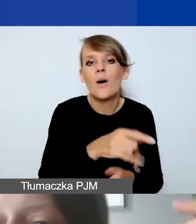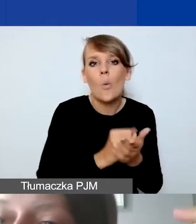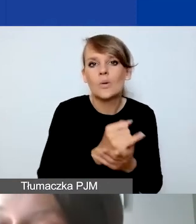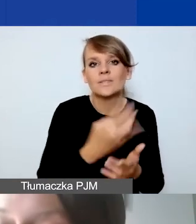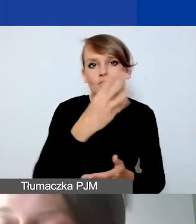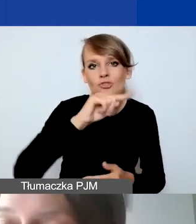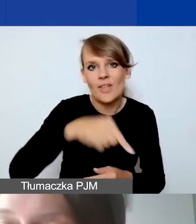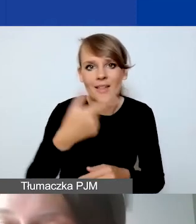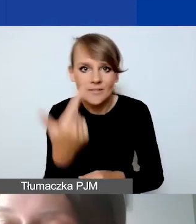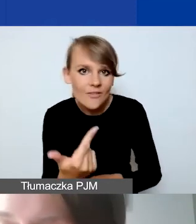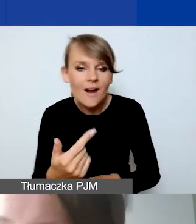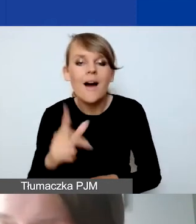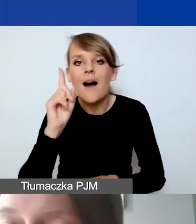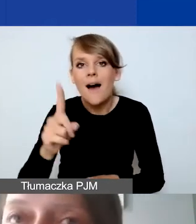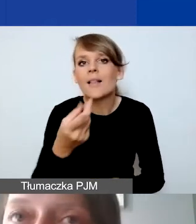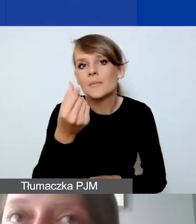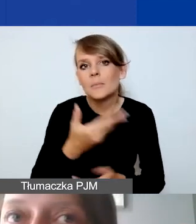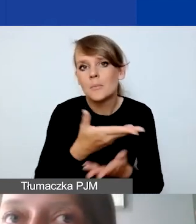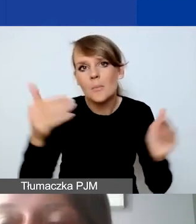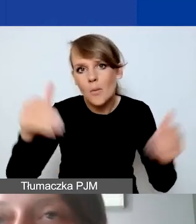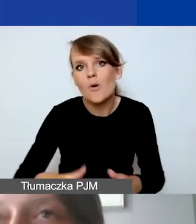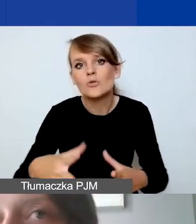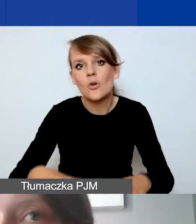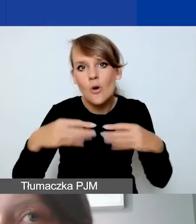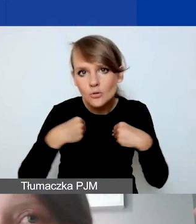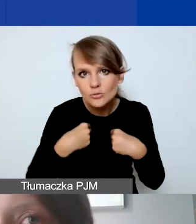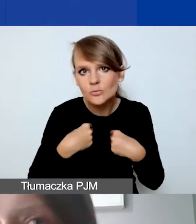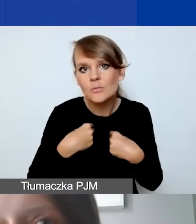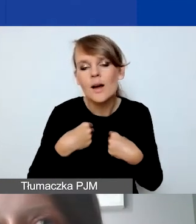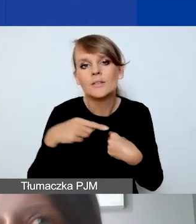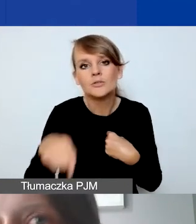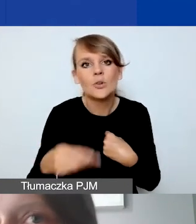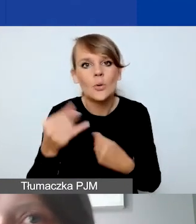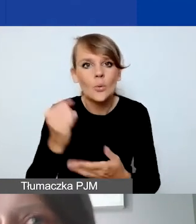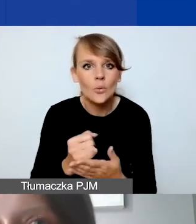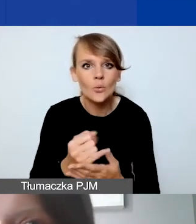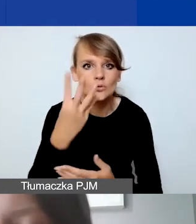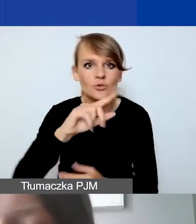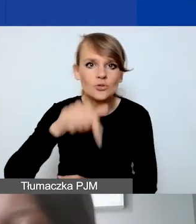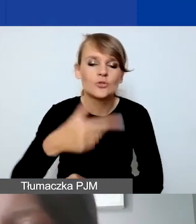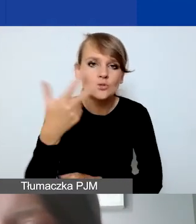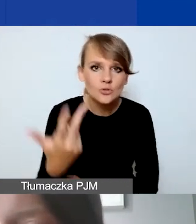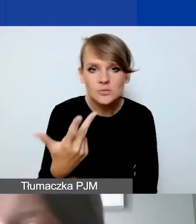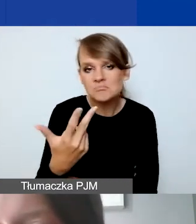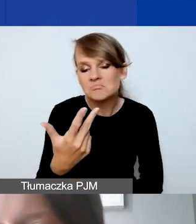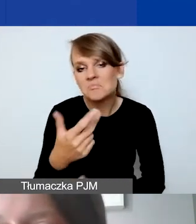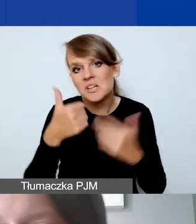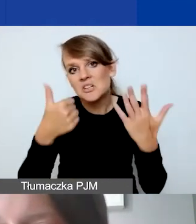Ale środki mogą państwo otrzymać po kursie 4,3681.